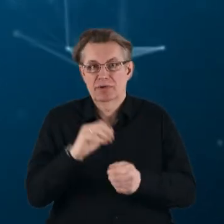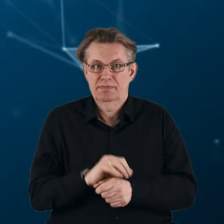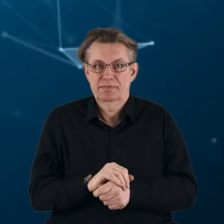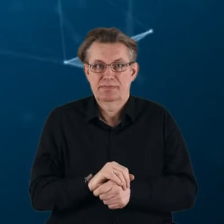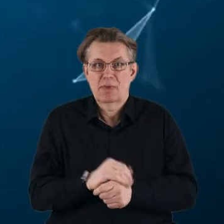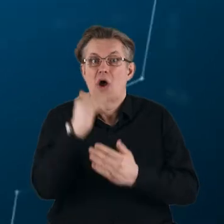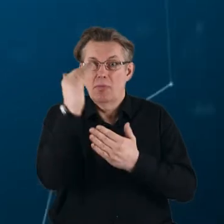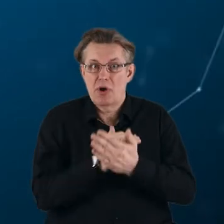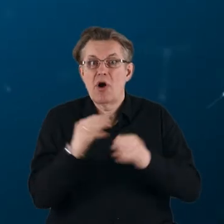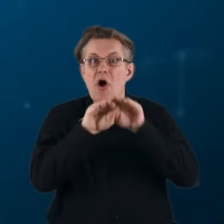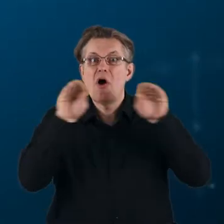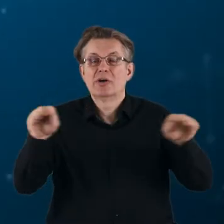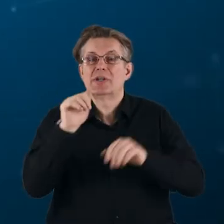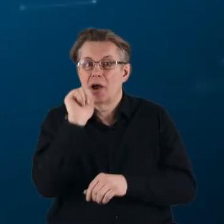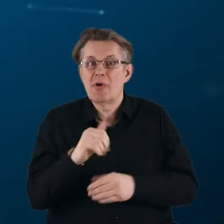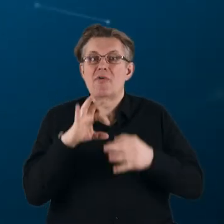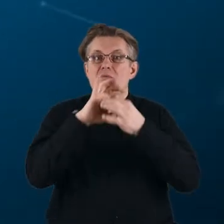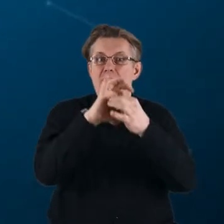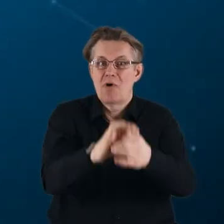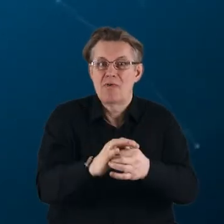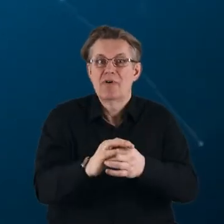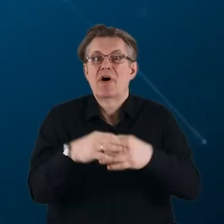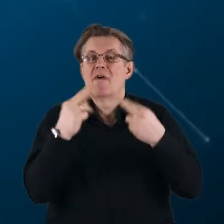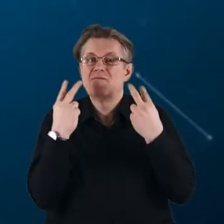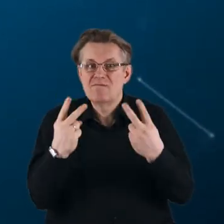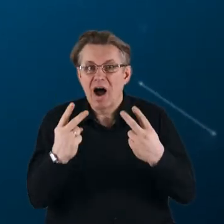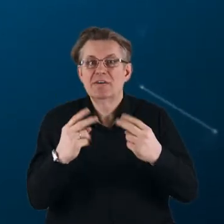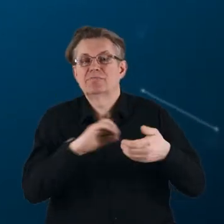Program Horyzont Europa wprowadza strategiczne, spójne